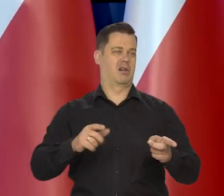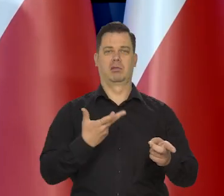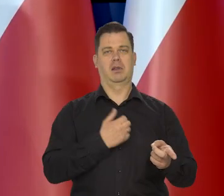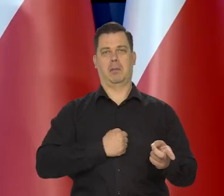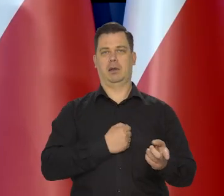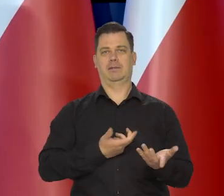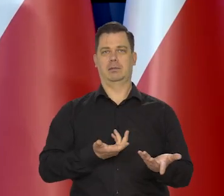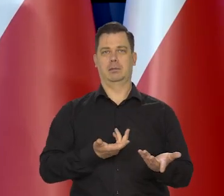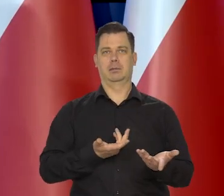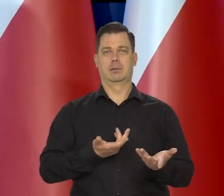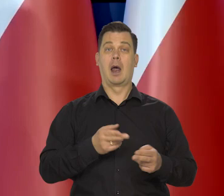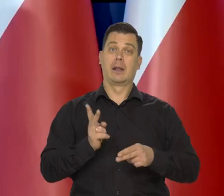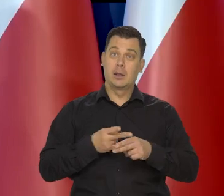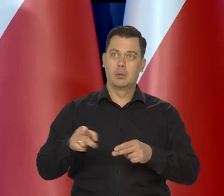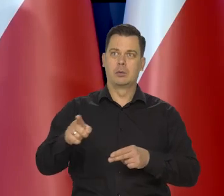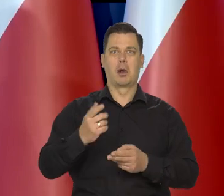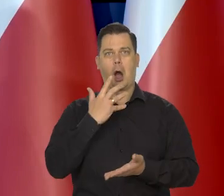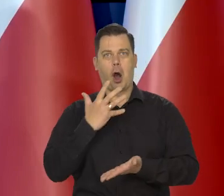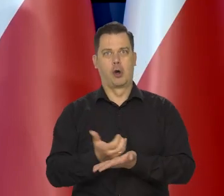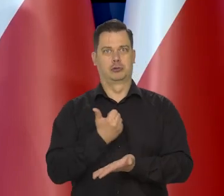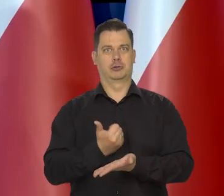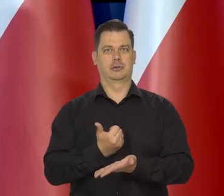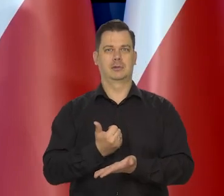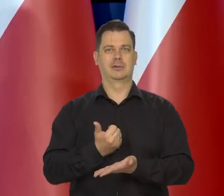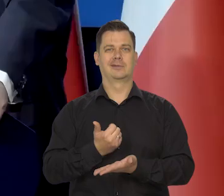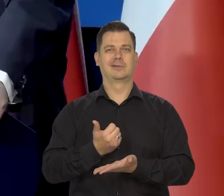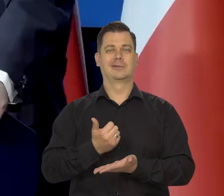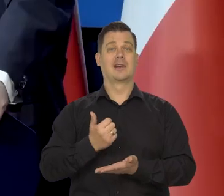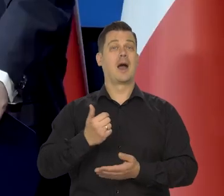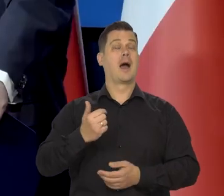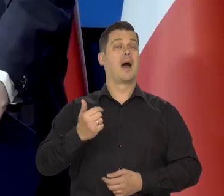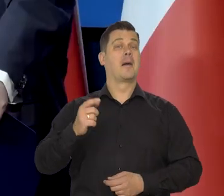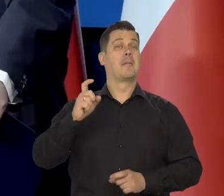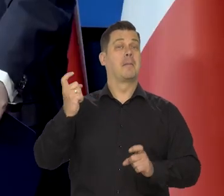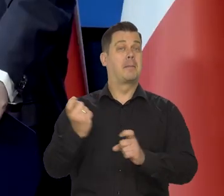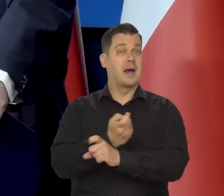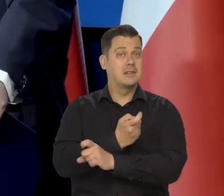a jeszcze inni korzystają na inflacji, ale od tego jest państwo.